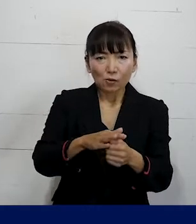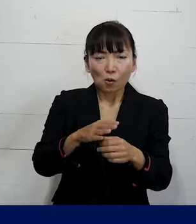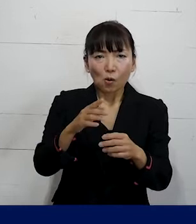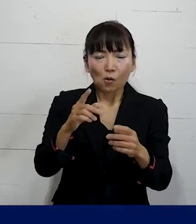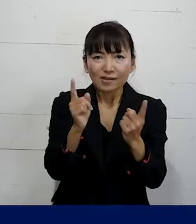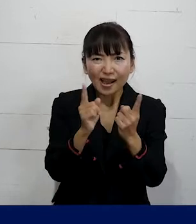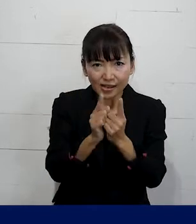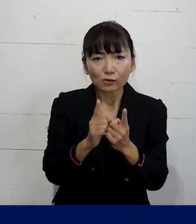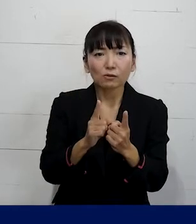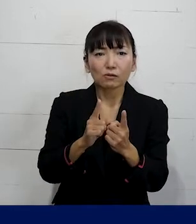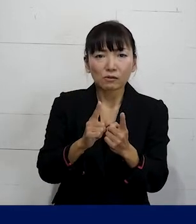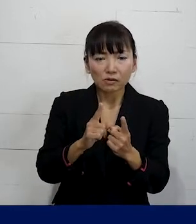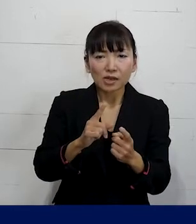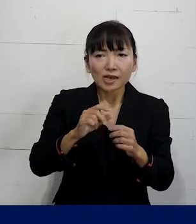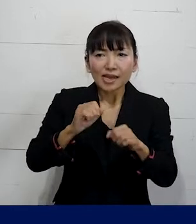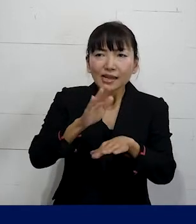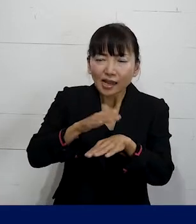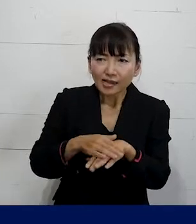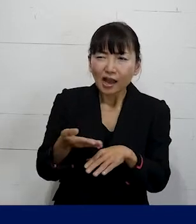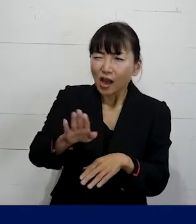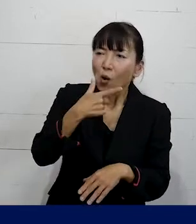このような段階を踏んで とってくださいということを